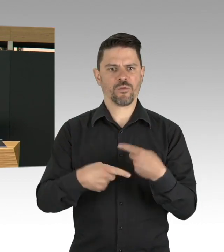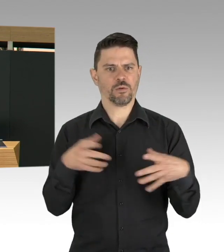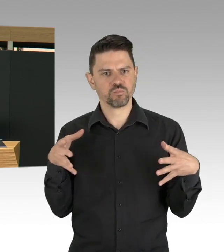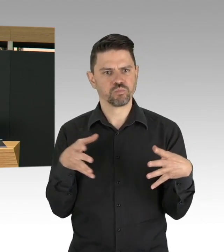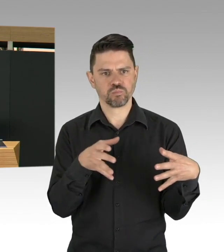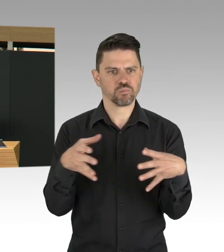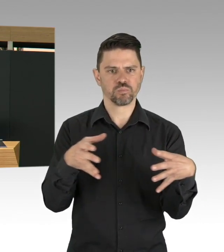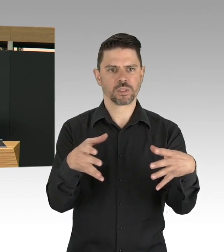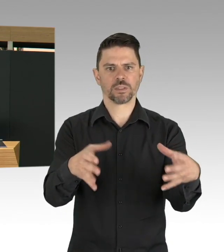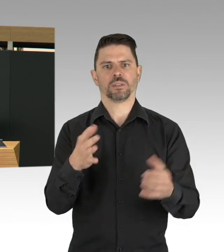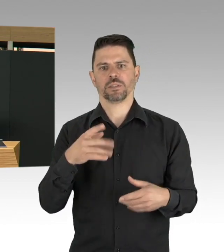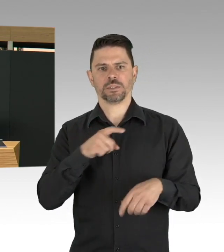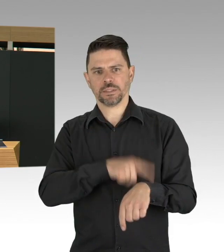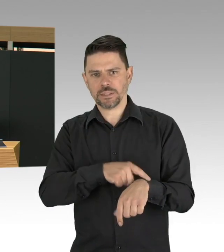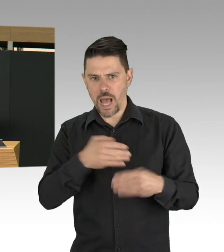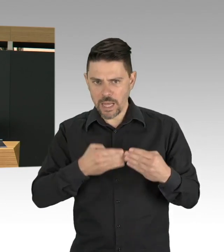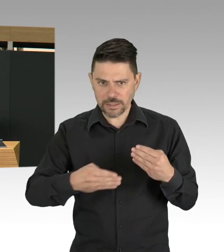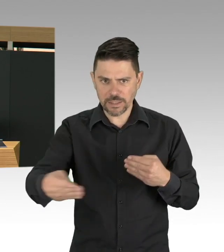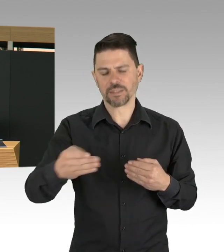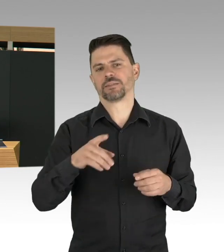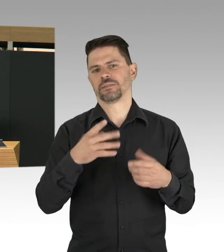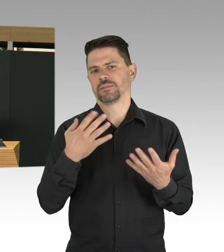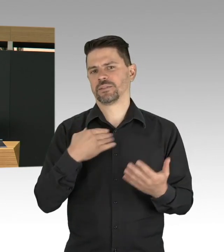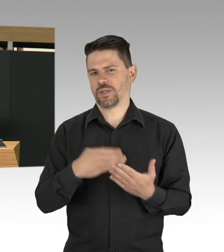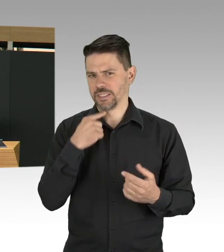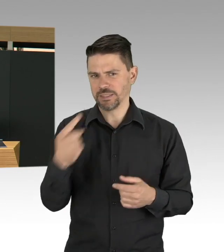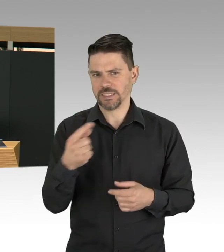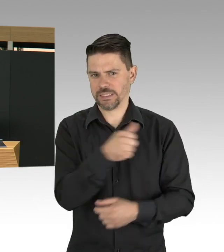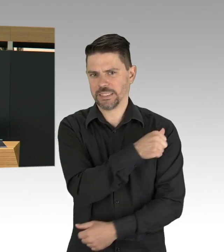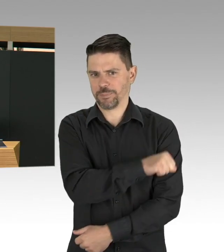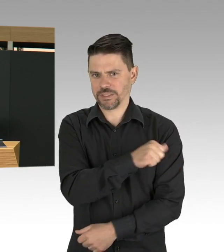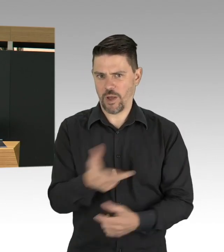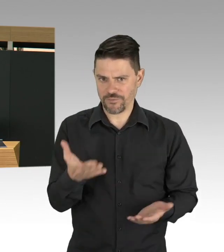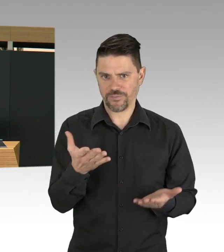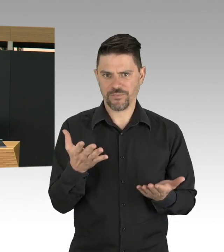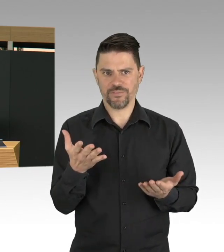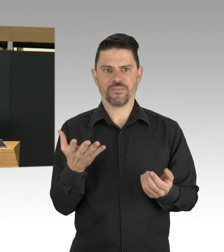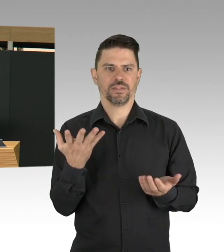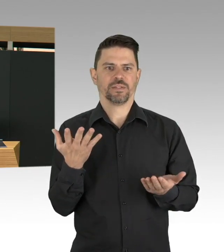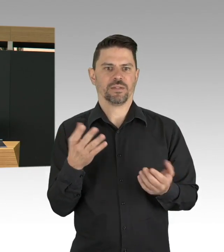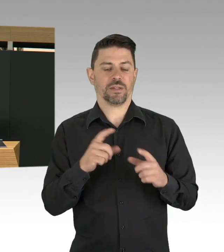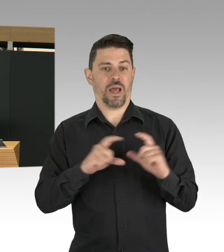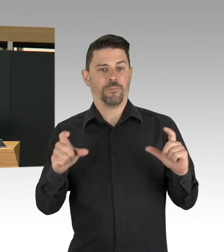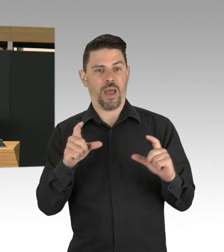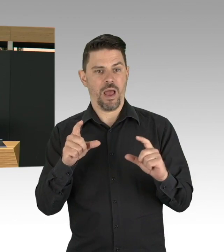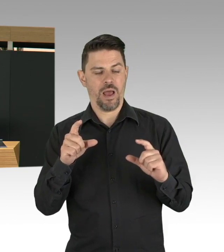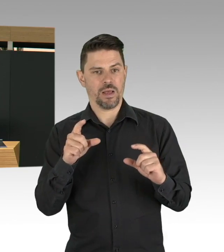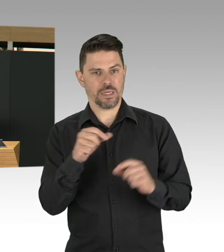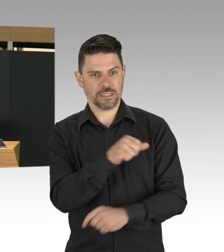und das Thema Impfen bringt mich aber insgesamt als Gesundheitssenatorin noch mal dazu, meine Damen und Herren, wir müssen insgesamt mehr impfen.